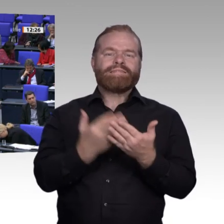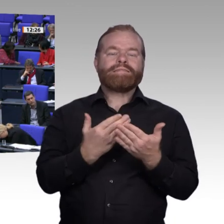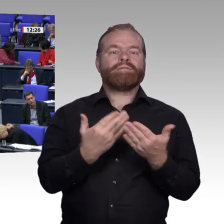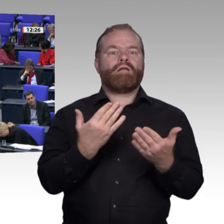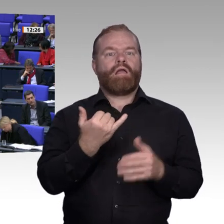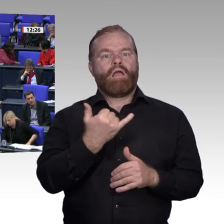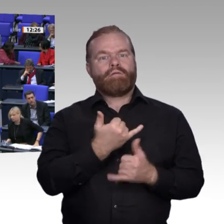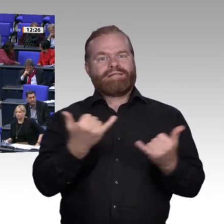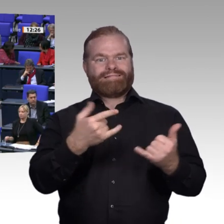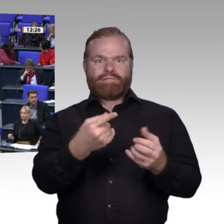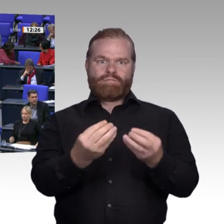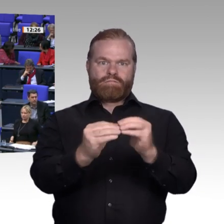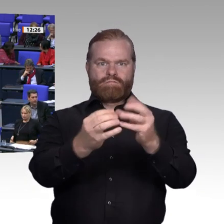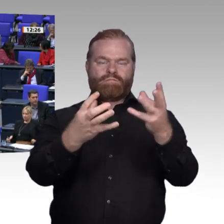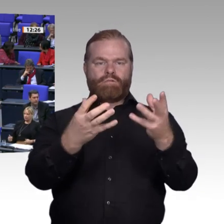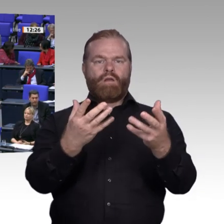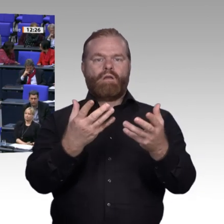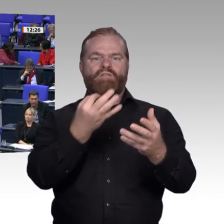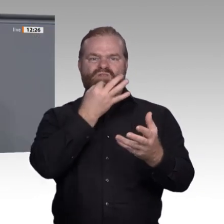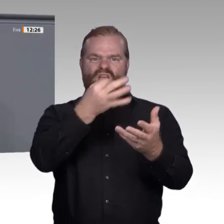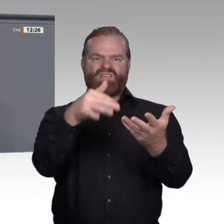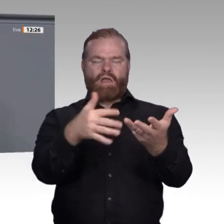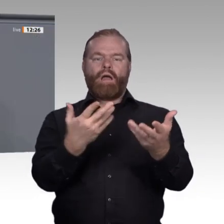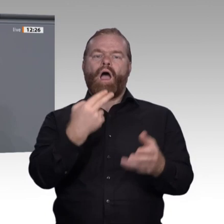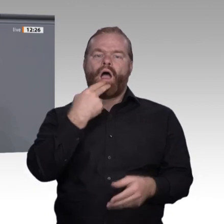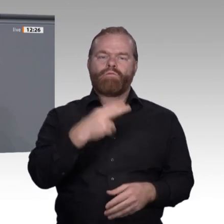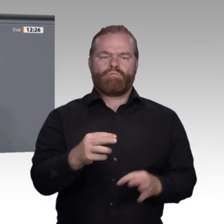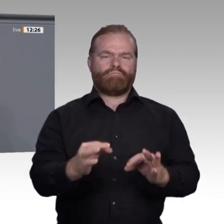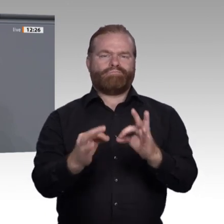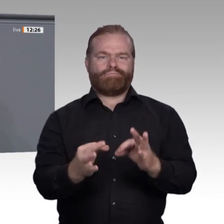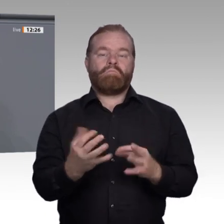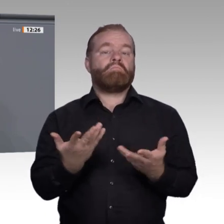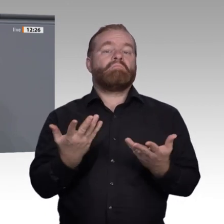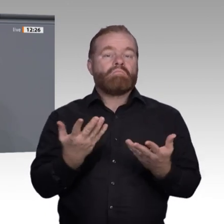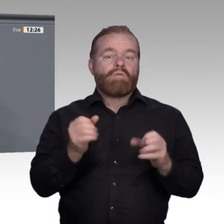Verbindung damit ein Recht auf Ausbildung und Arbeit für alle.